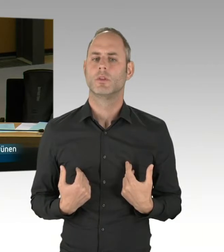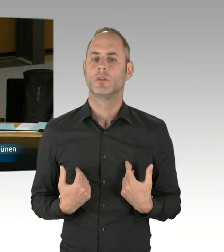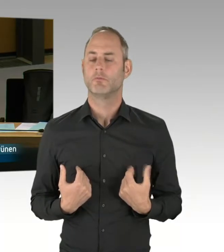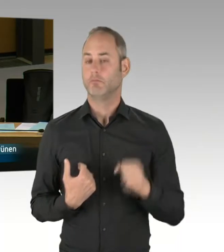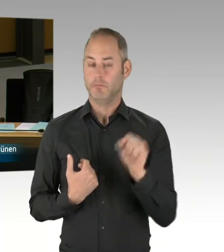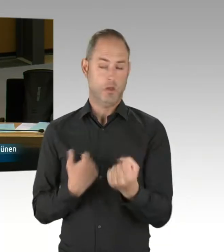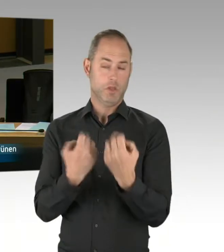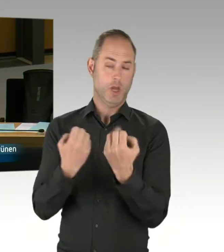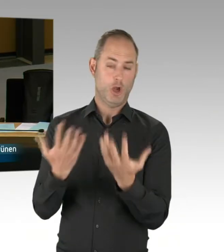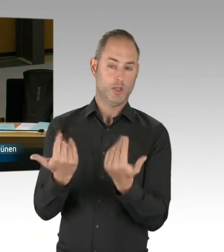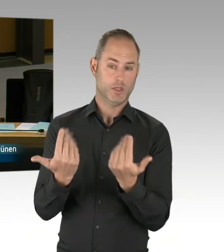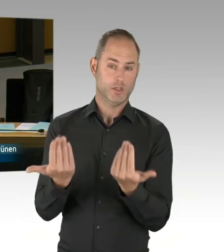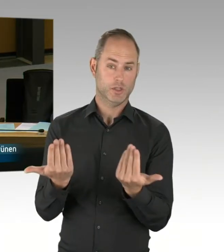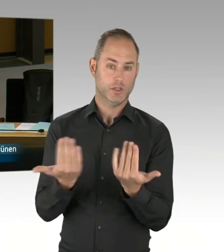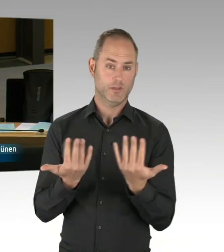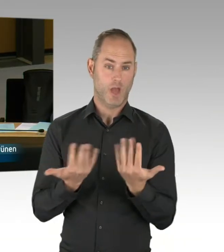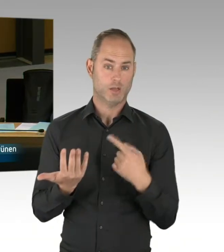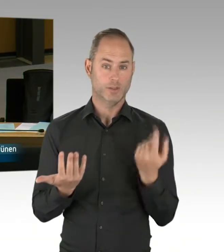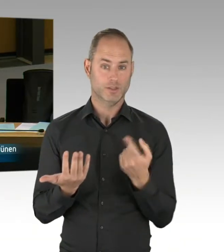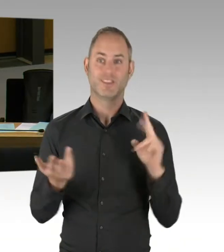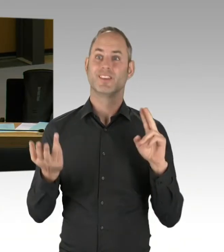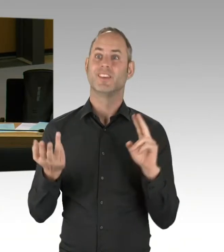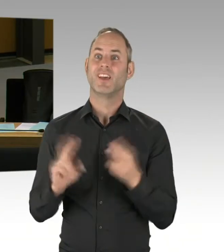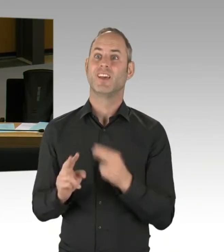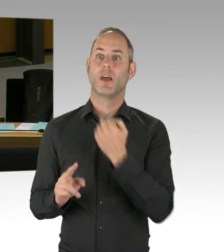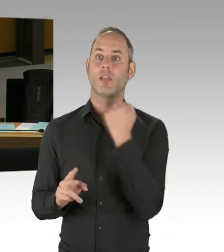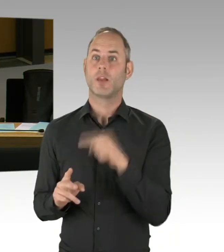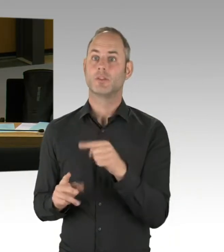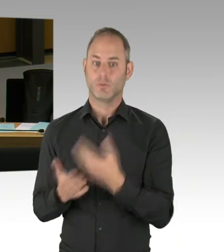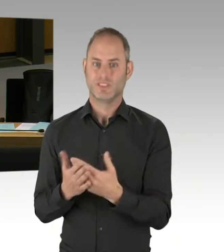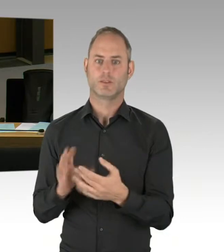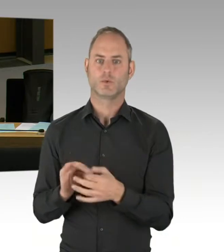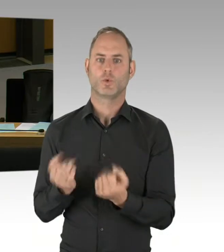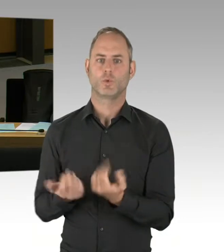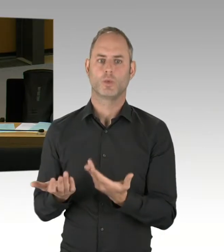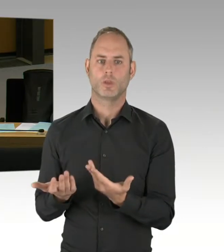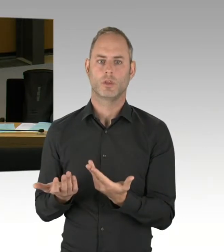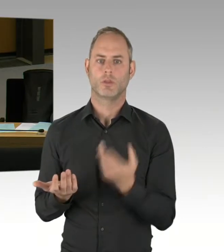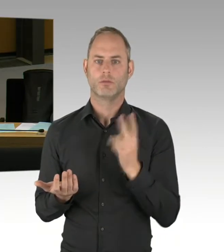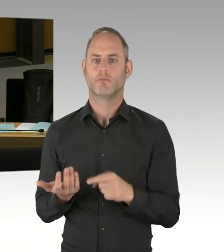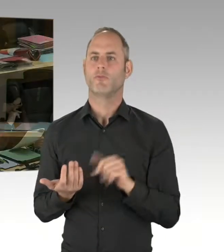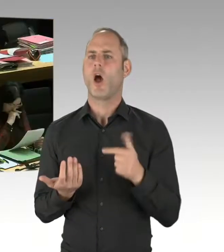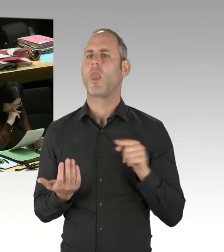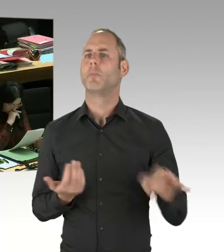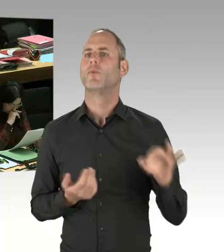und der Stärkung unserer Ermittlungsbehörden? (Präsidium) Herr Senator, bitte schön. (Rednerwechsel) Ja, sehr geehrter Herr Lux,